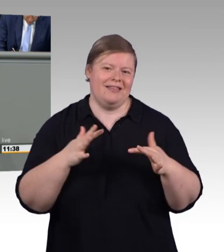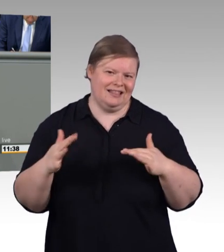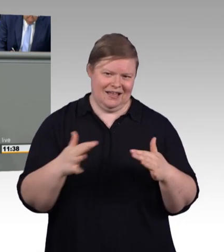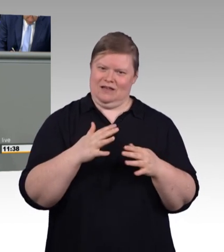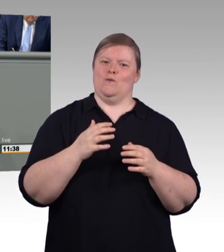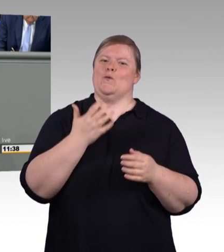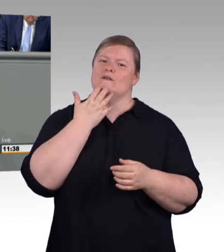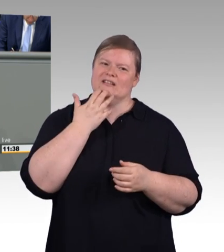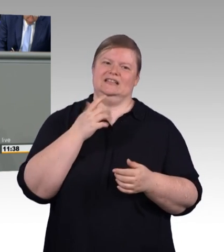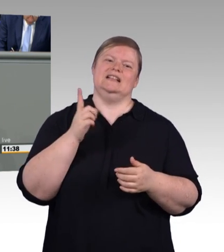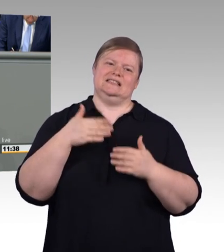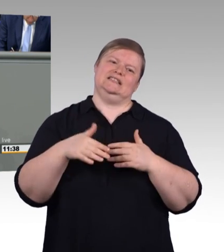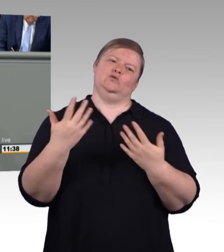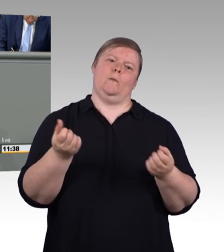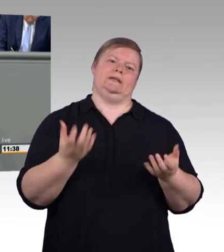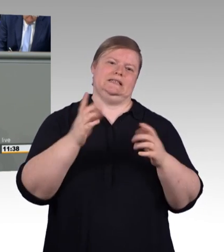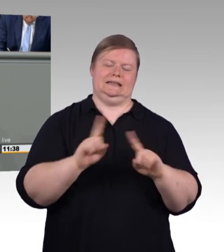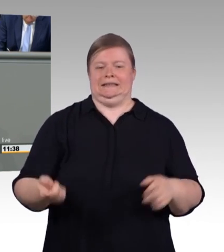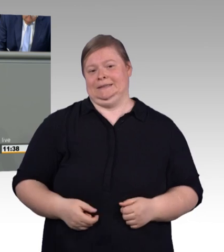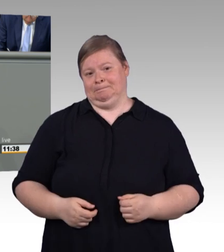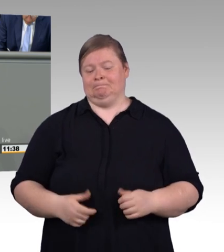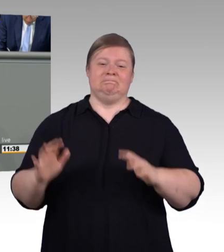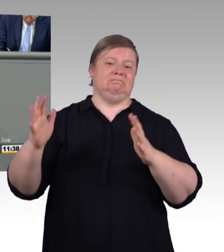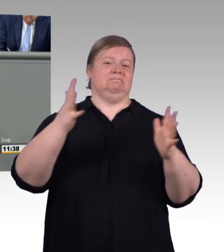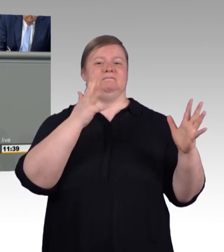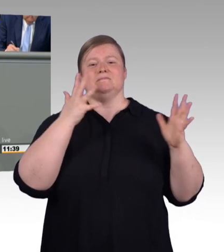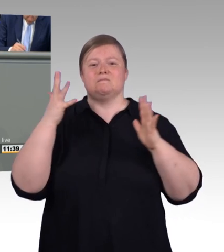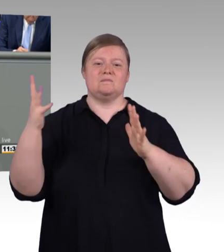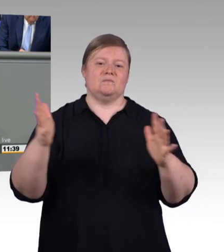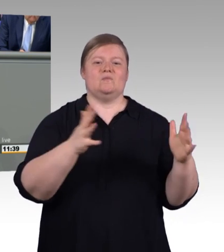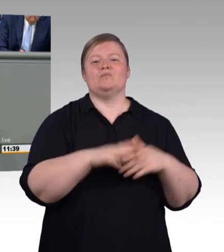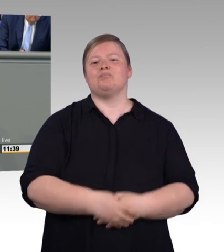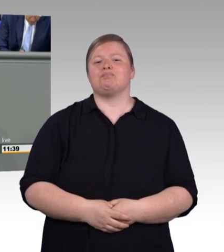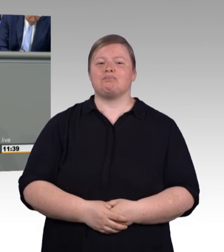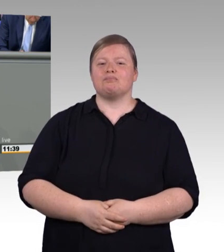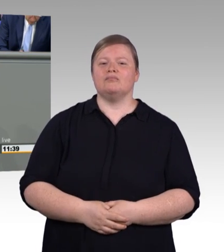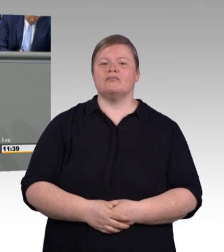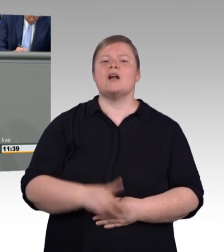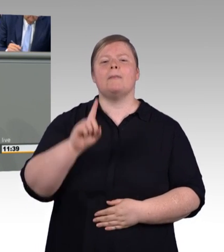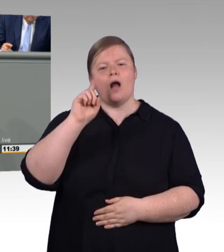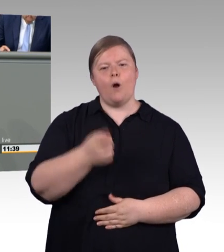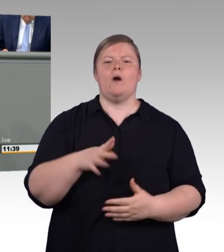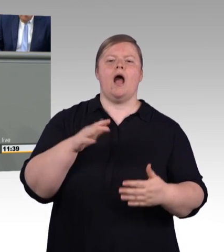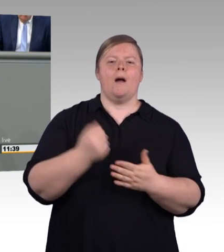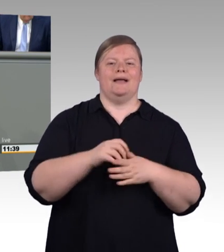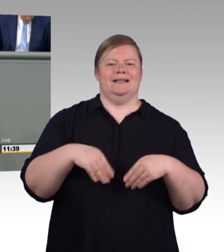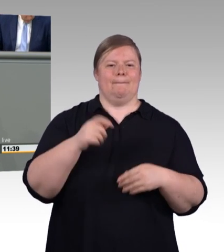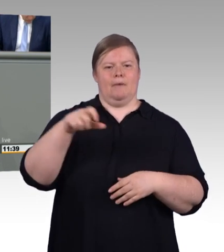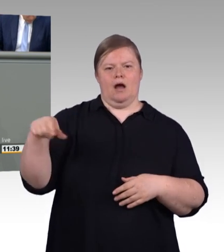stehen Auszubildenden in nicht tarifgebundenen Betrieben der Metall- und Elektroindustrie rund 800 Euro